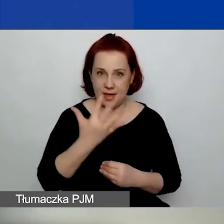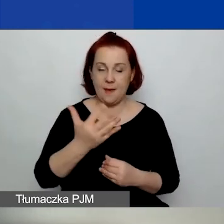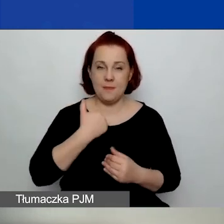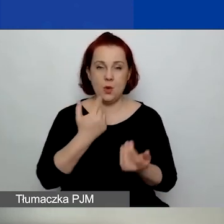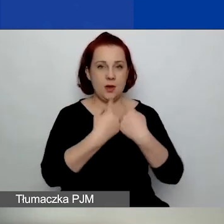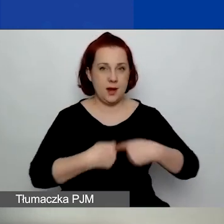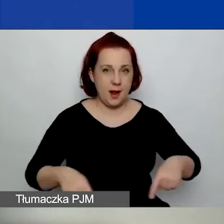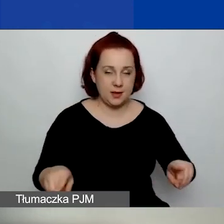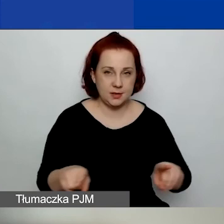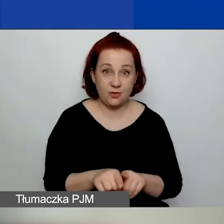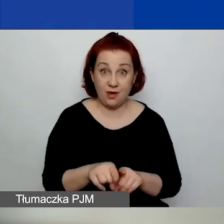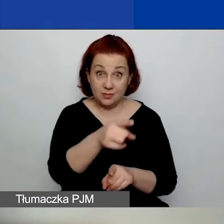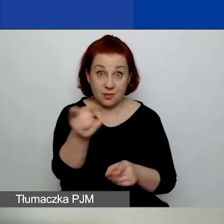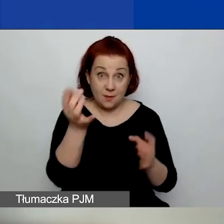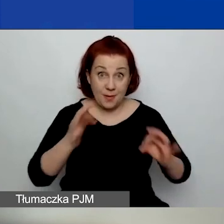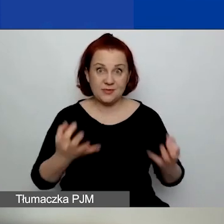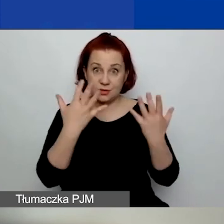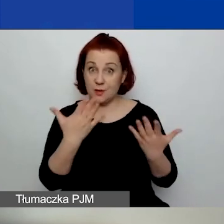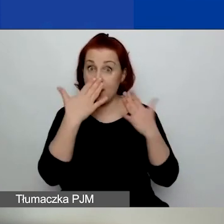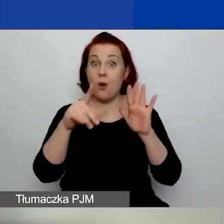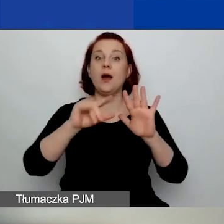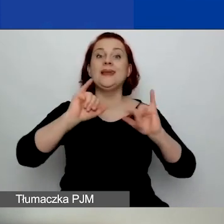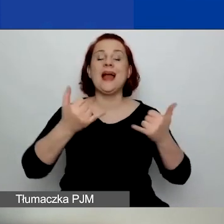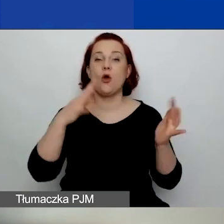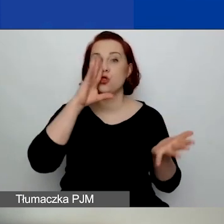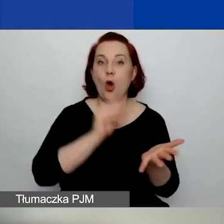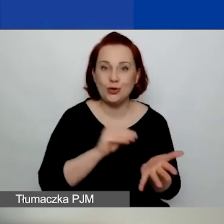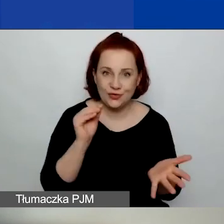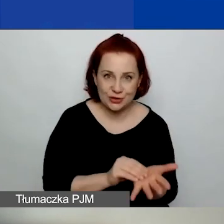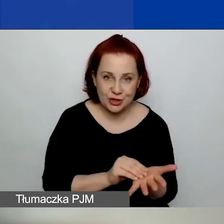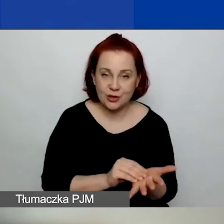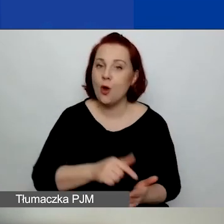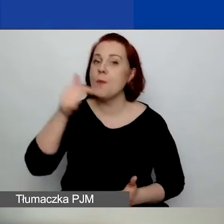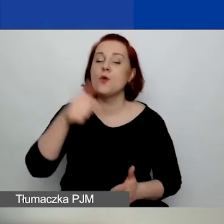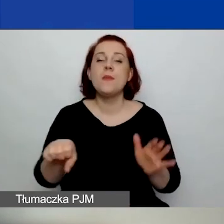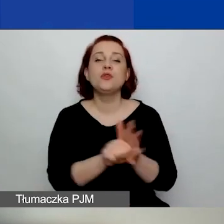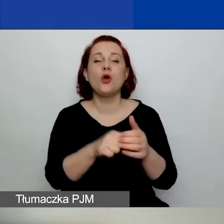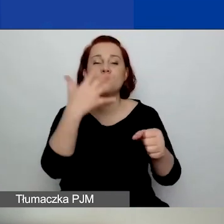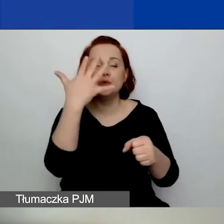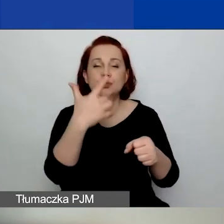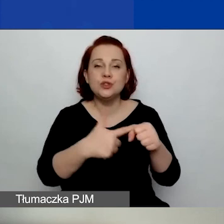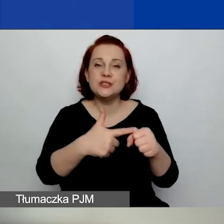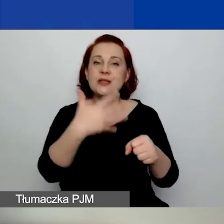i które chcecie państwo wykazać jako doświadczenie, one muszą być do 25 stycznia rozliczone.